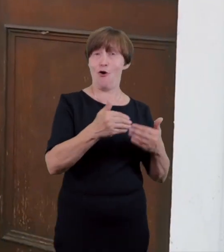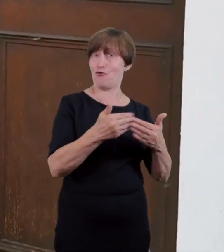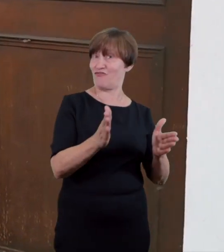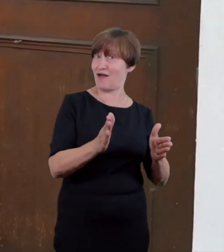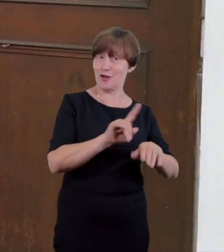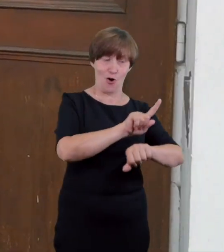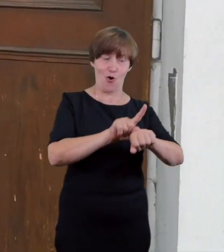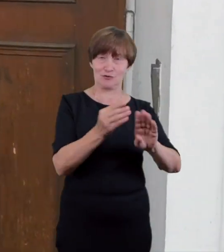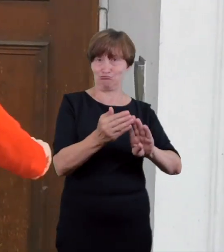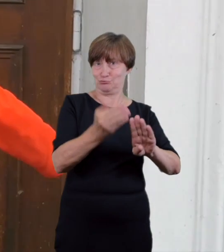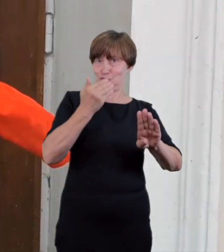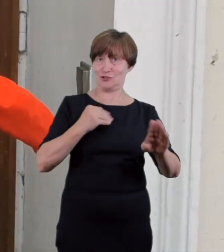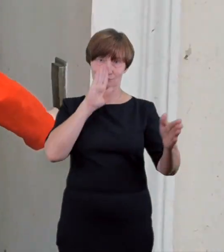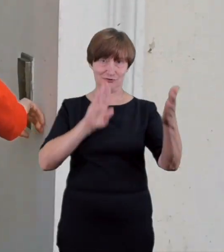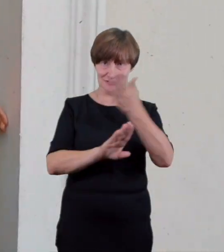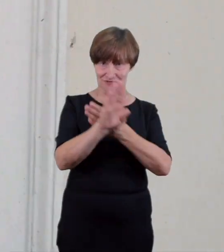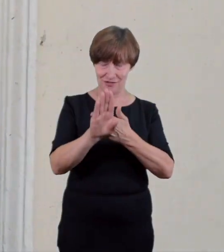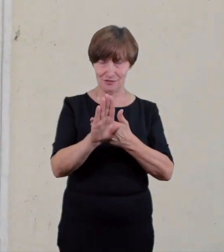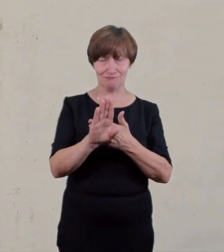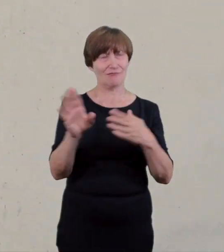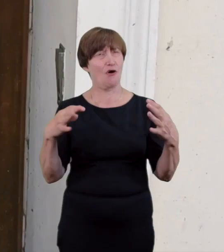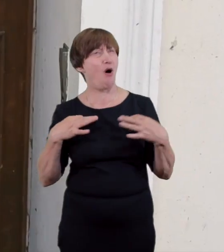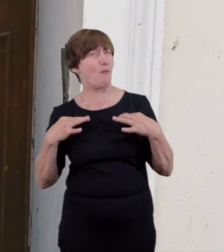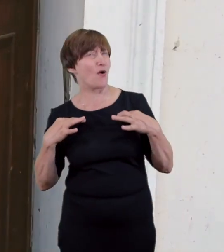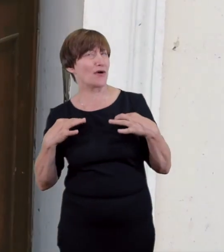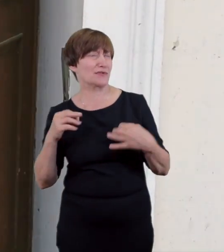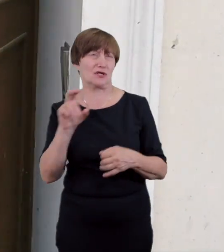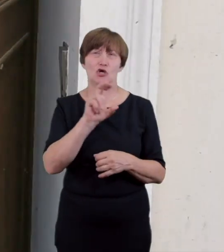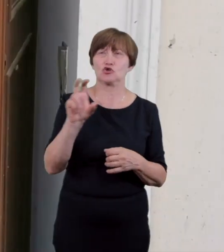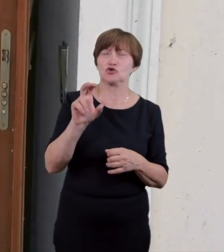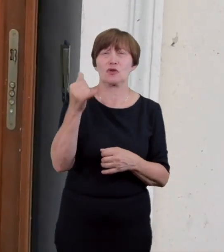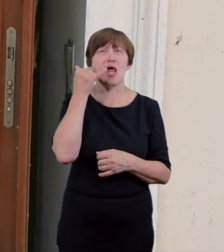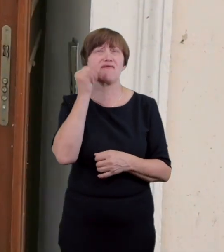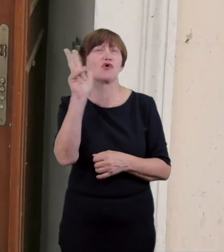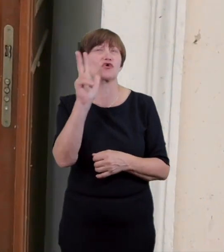na spektaklu osoby poruszającej się na wózku została wcześniej zgłoszona telefonicznie